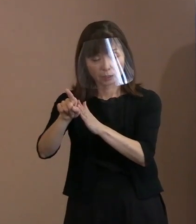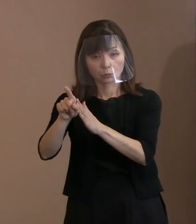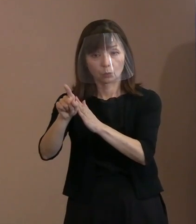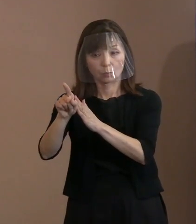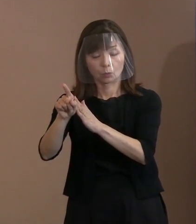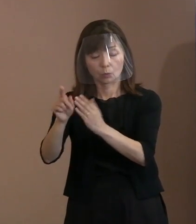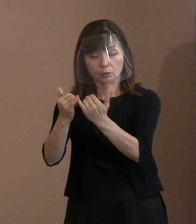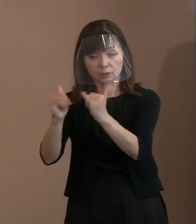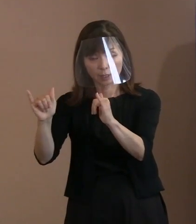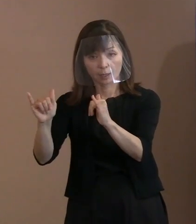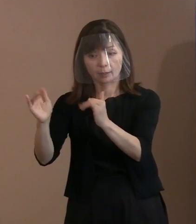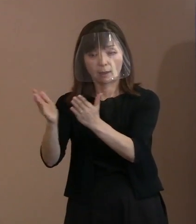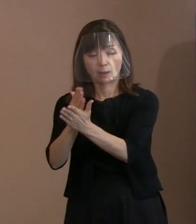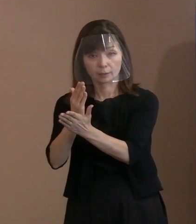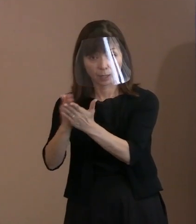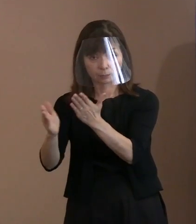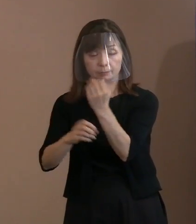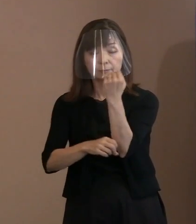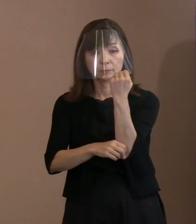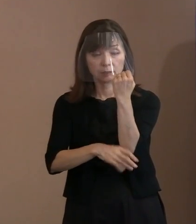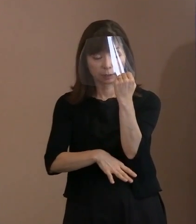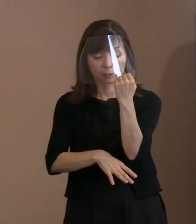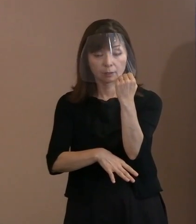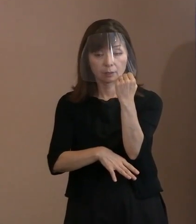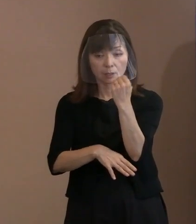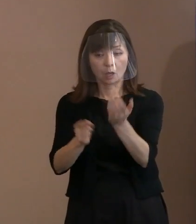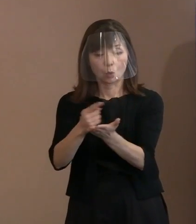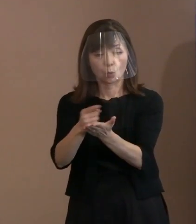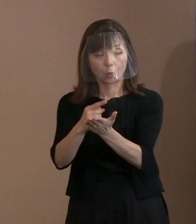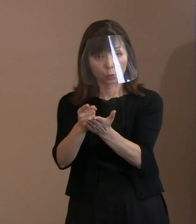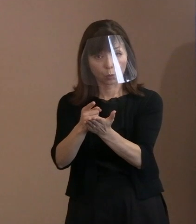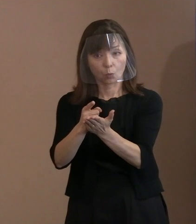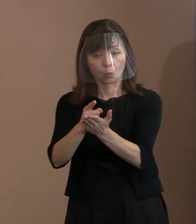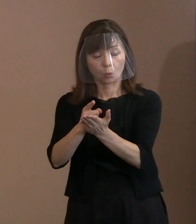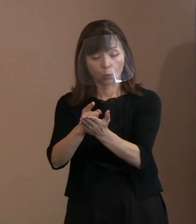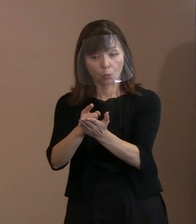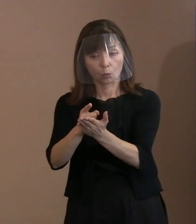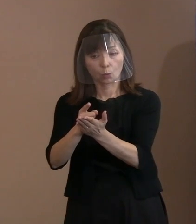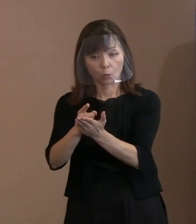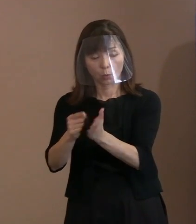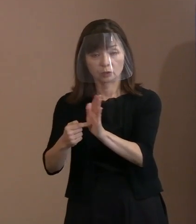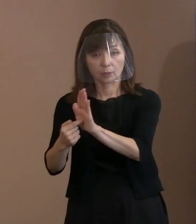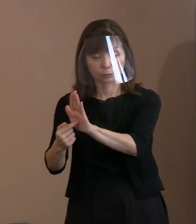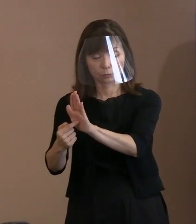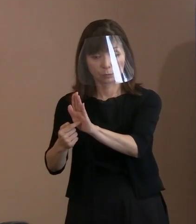一定の方向性を示してあるんだけれども､ その為政者が変われば､